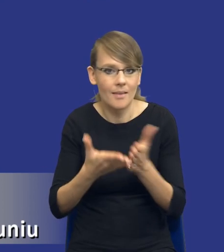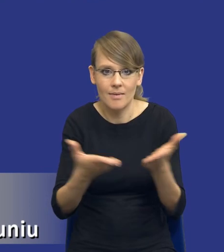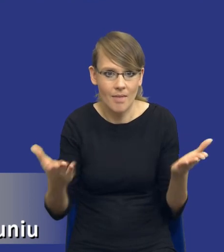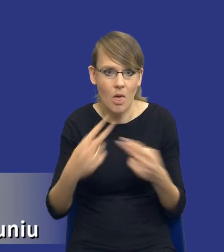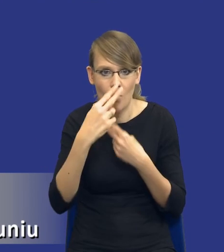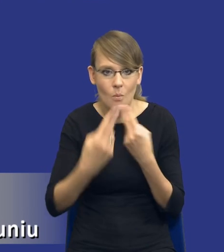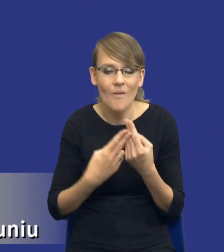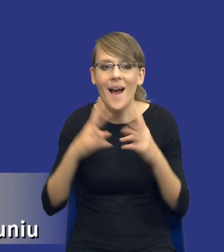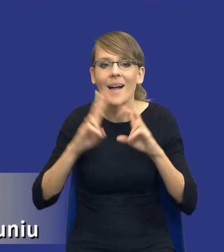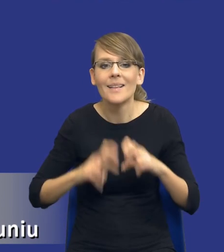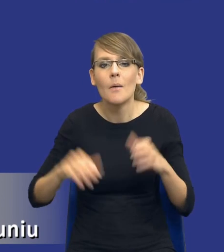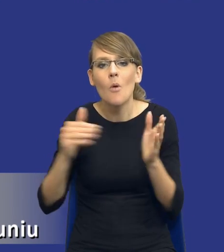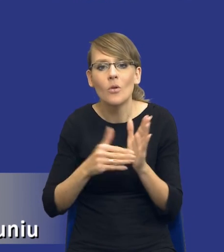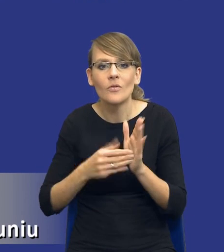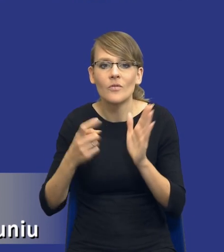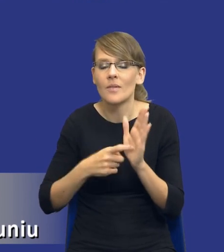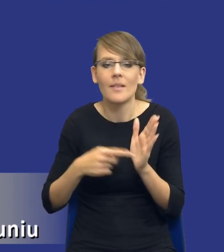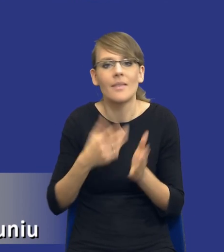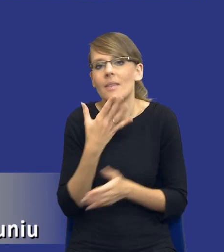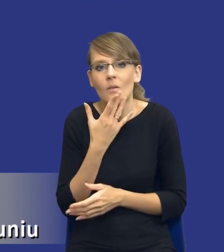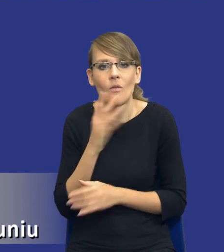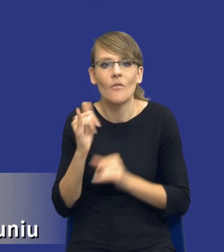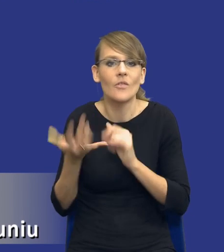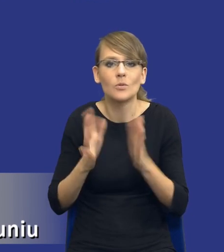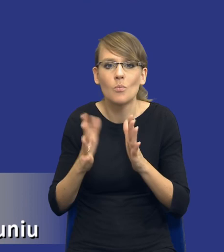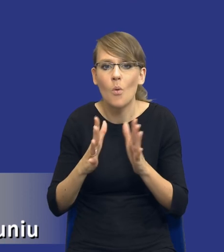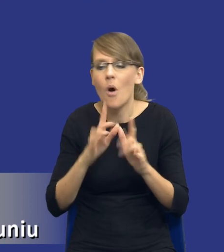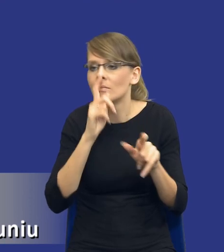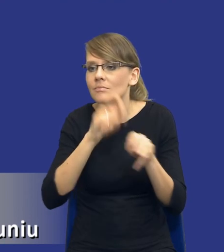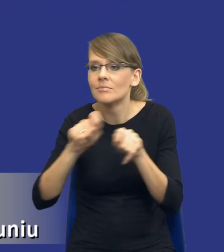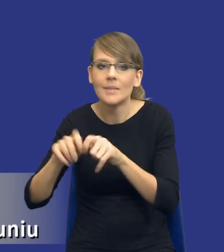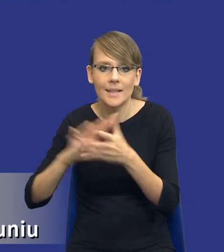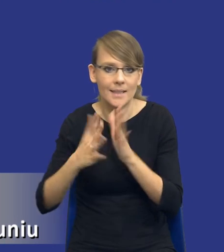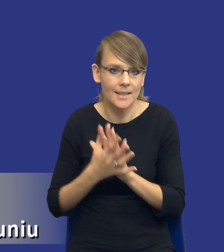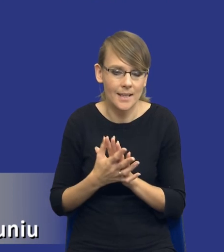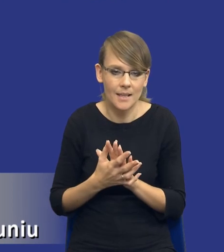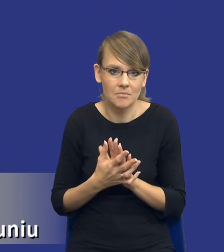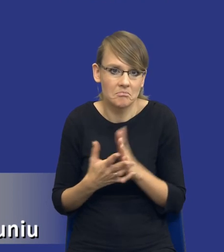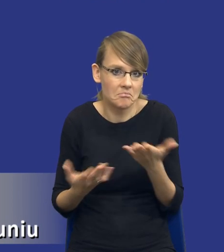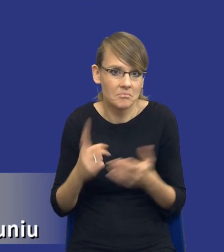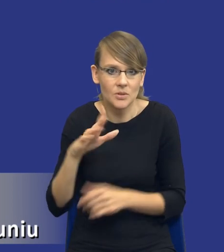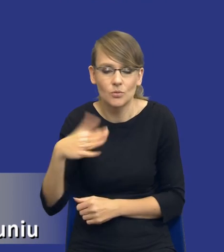Analiza potrzeb i wymagań nie mówi, w jaki sposób to rozeznanie rynku może zostać wykonane. Z jednej strony oczywiście